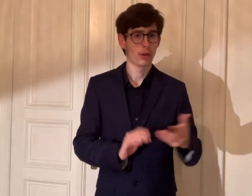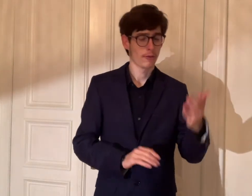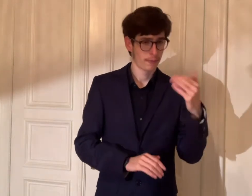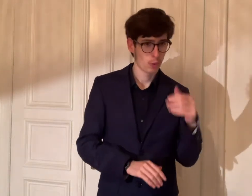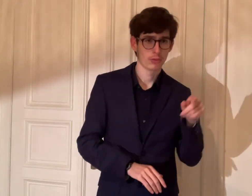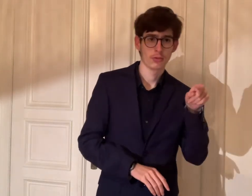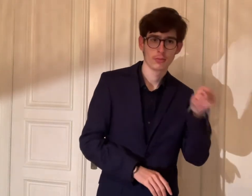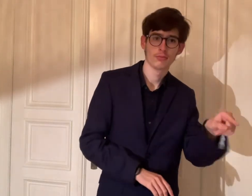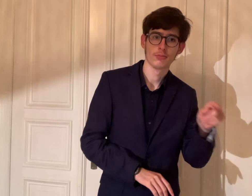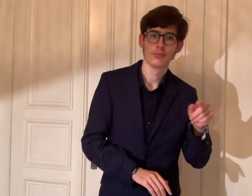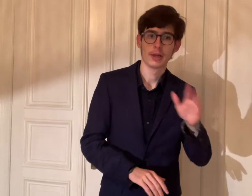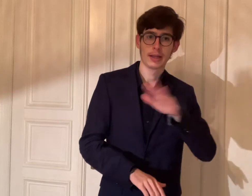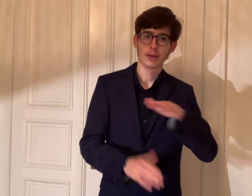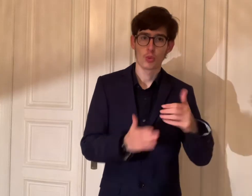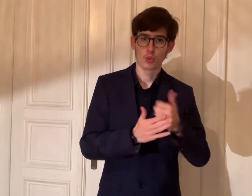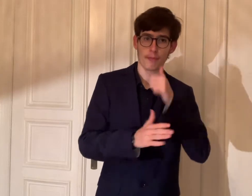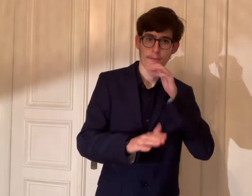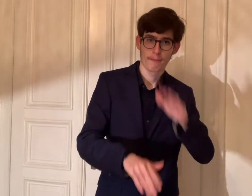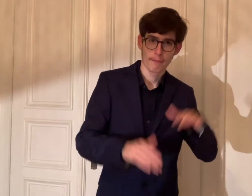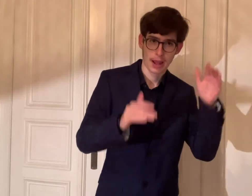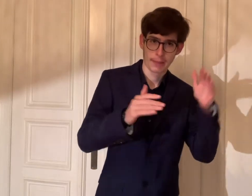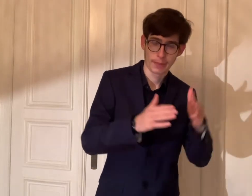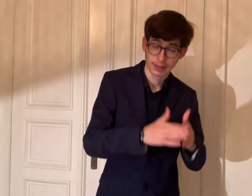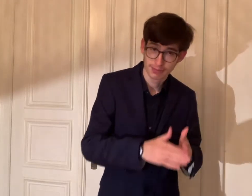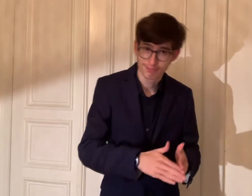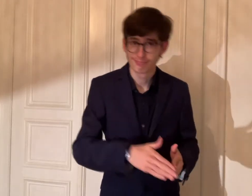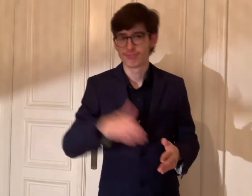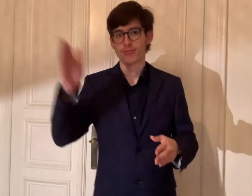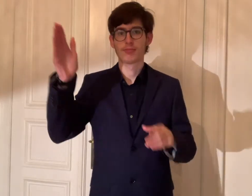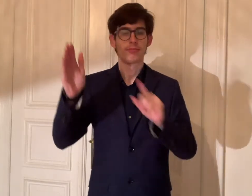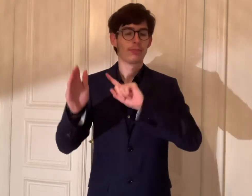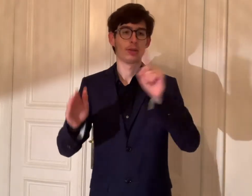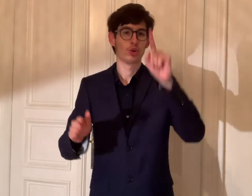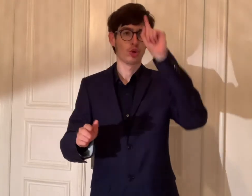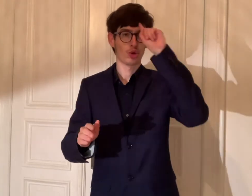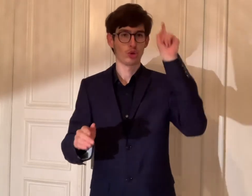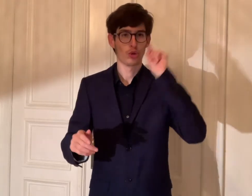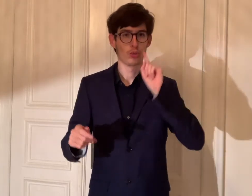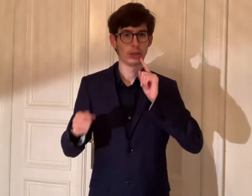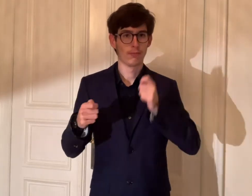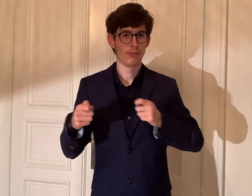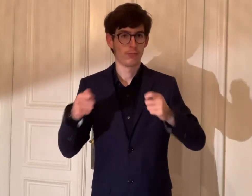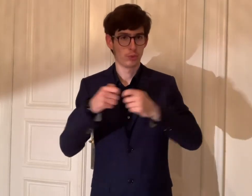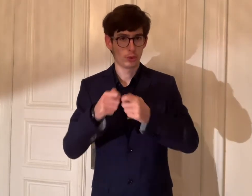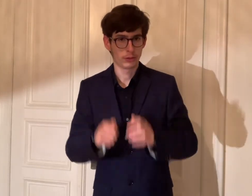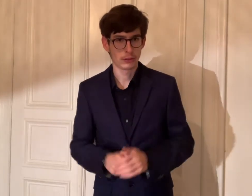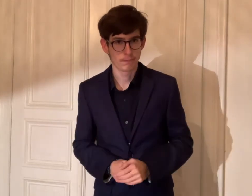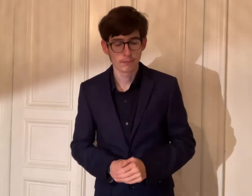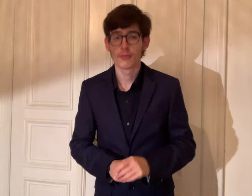Vom Kinder- und Jugendparlament bis zum Deutschen Gehörlosenbund e.V.